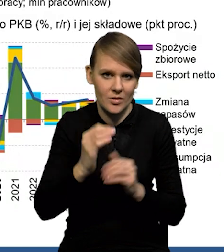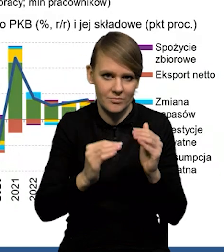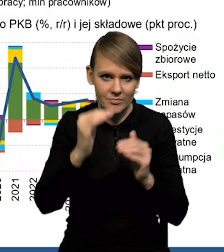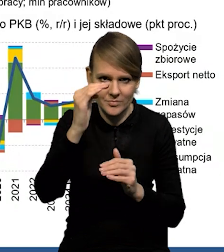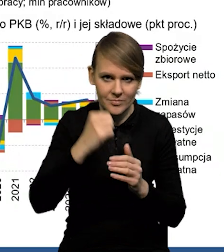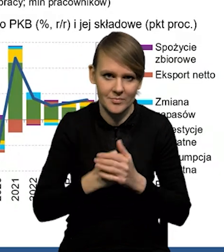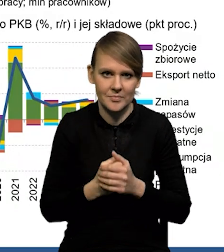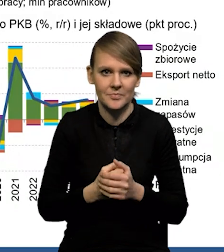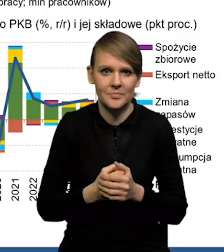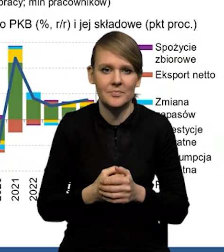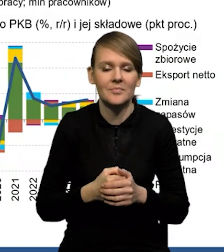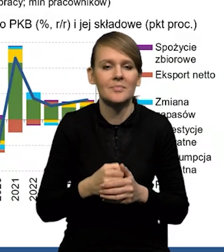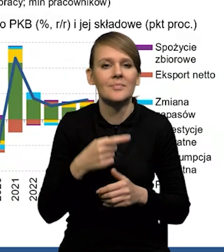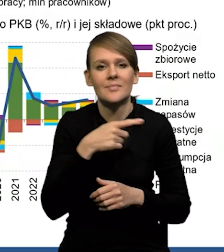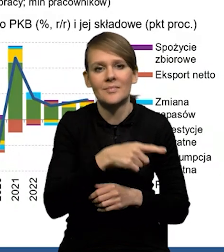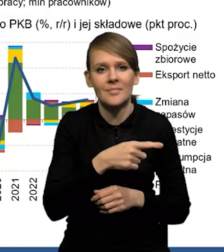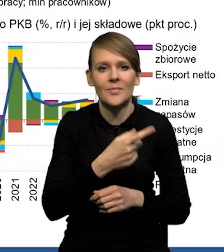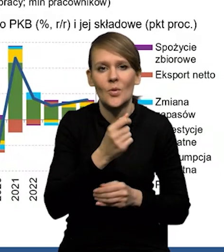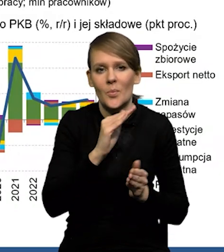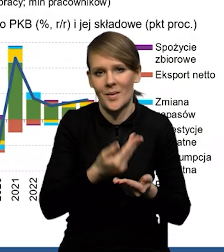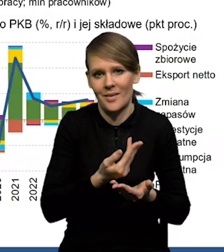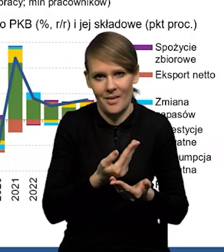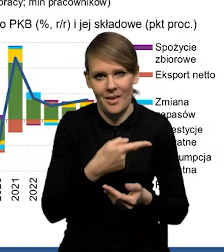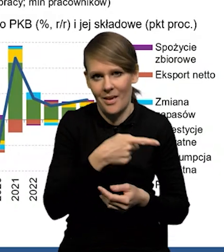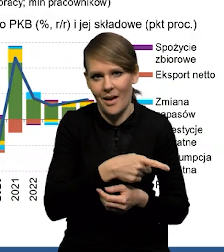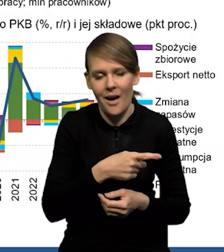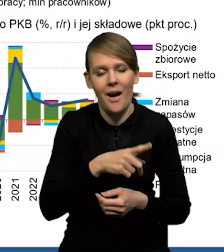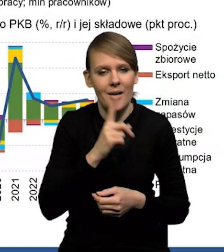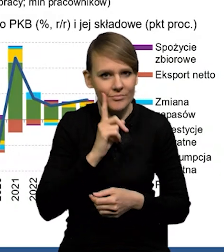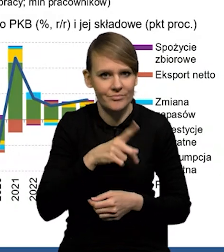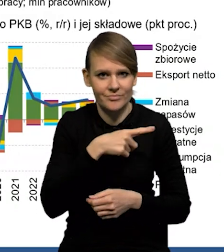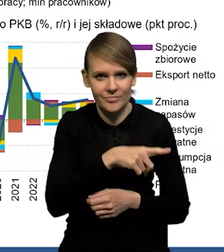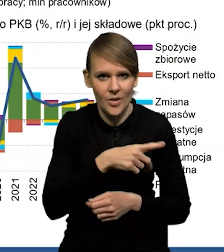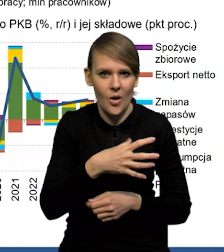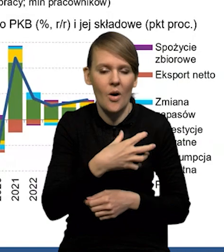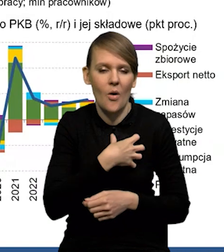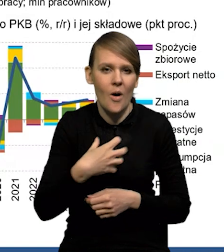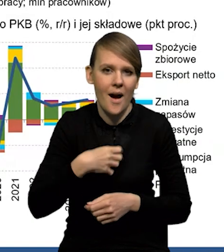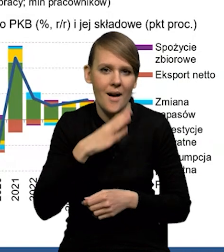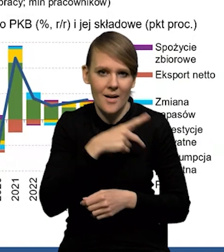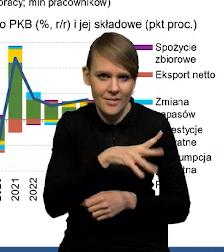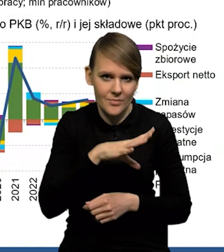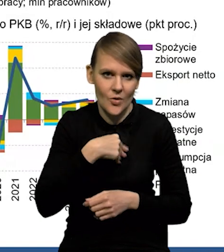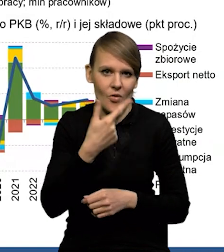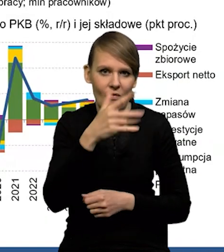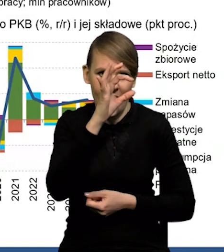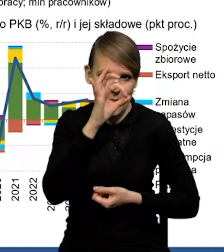to jest poniżej tego potencjalnego wzrostu w gospodarce amerykańskiej, tego długookresowego wzrostu, który szacujemy na niecałe 2%